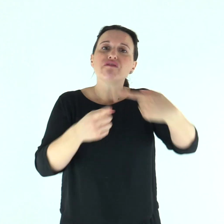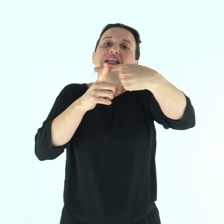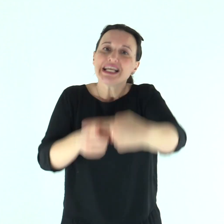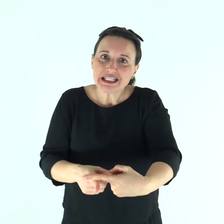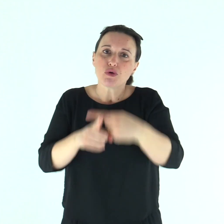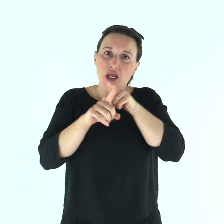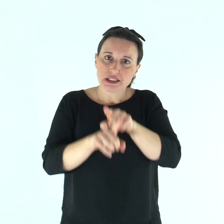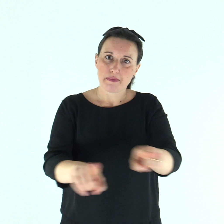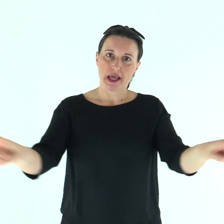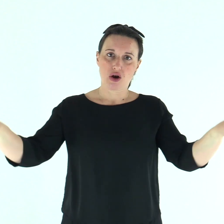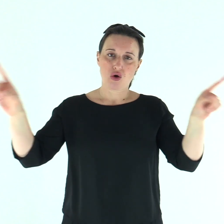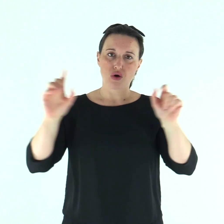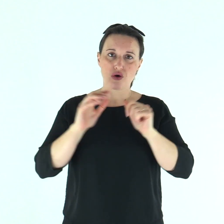come testimonianza per loro».